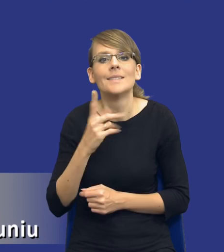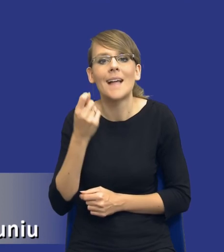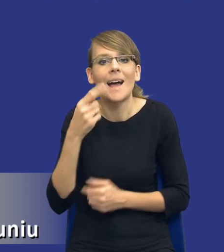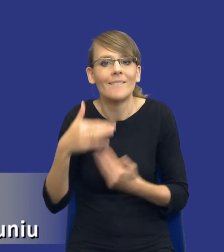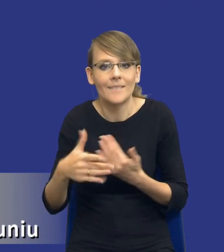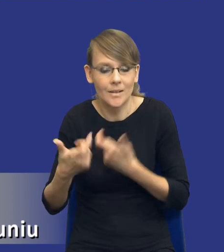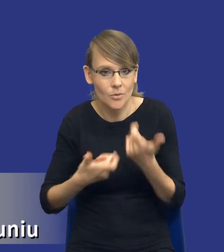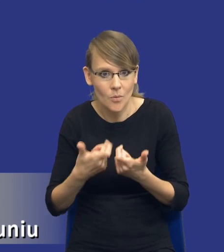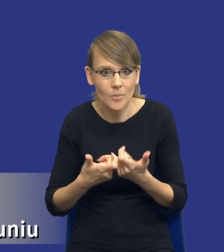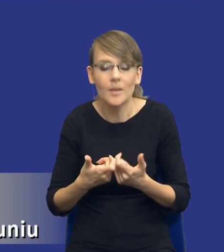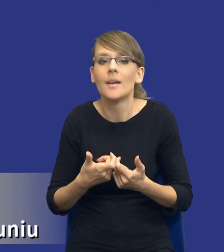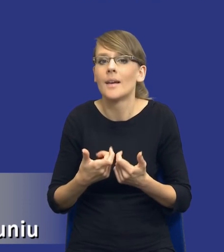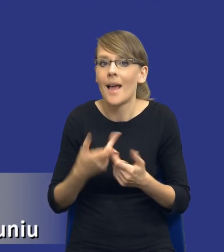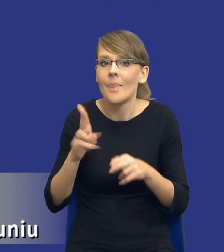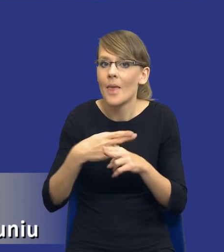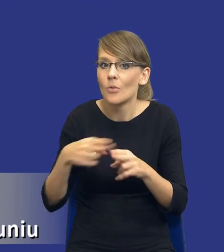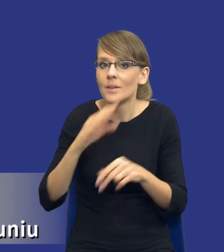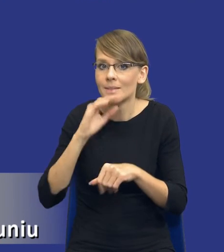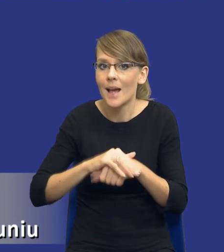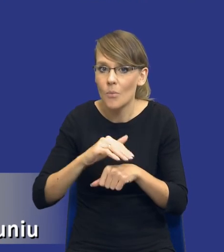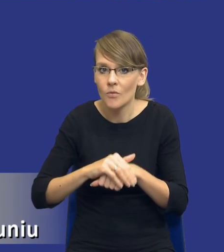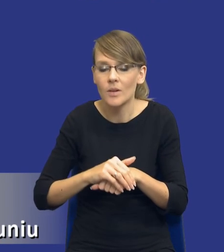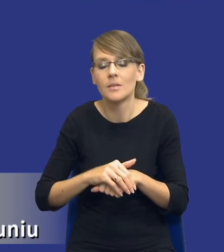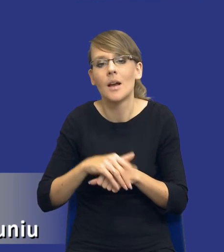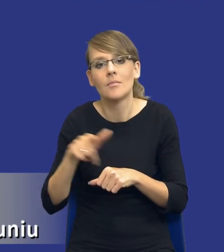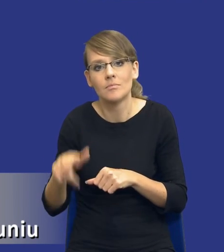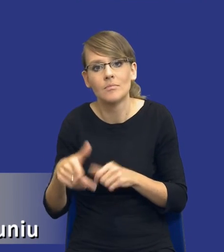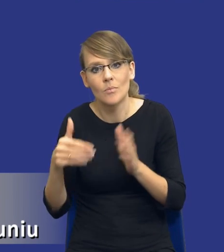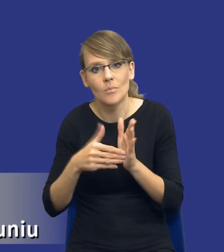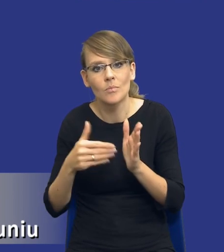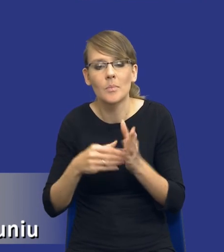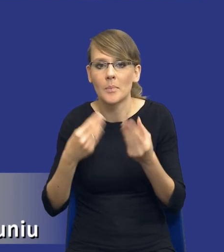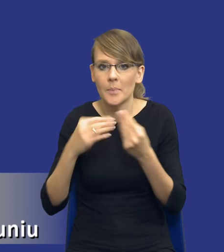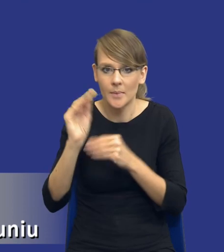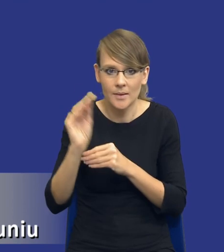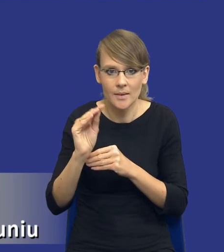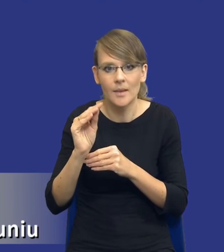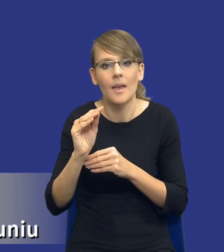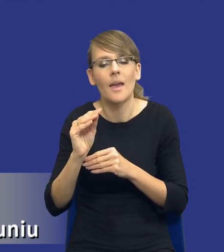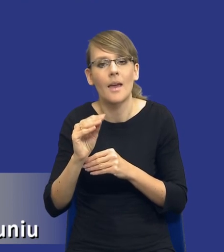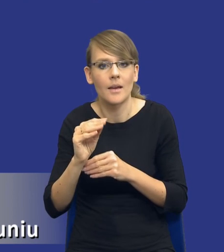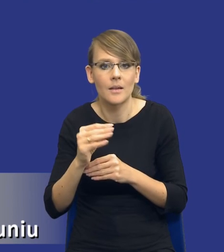Tak jak powiedziałem, niektóre zamówienia standardowe będą wymagały mniejszego zaangażowania ze strony personelu zamawiającego.